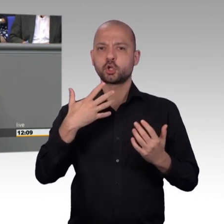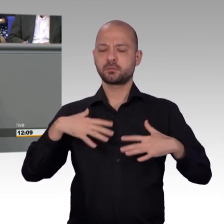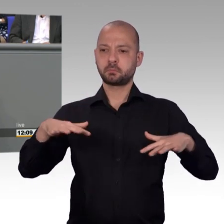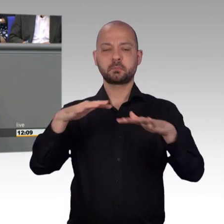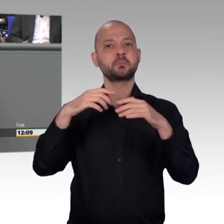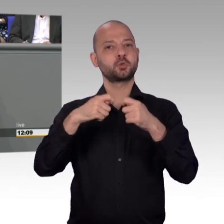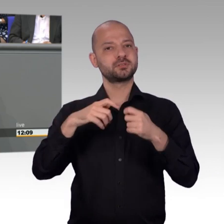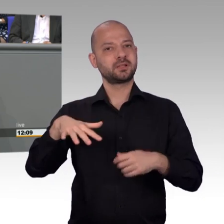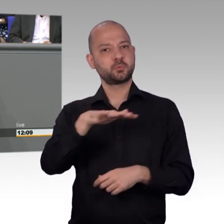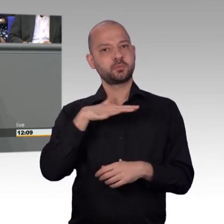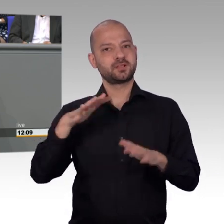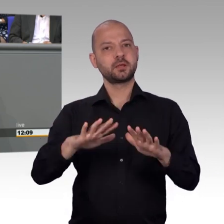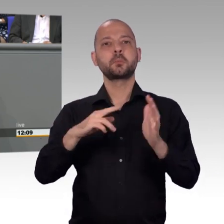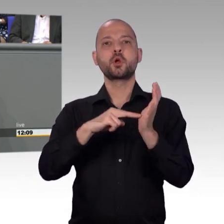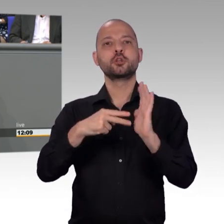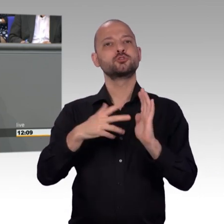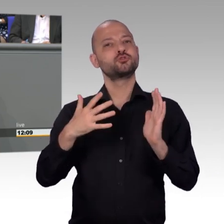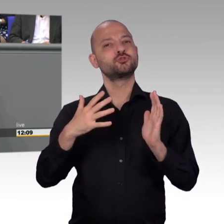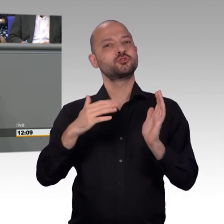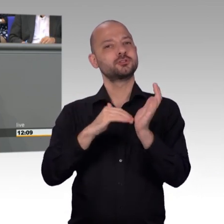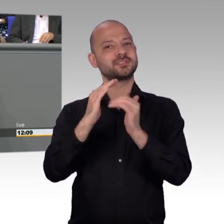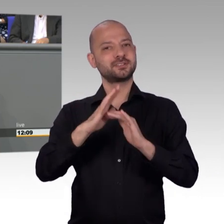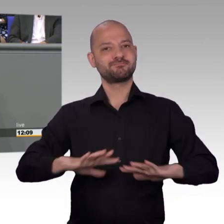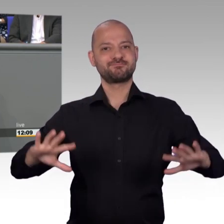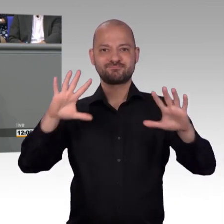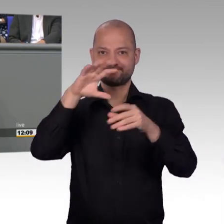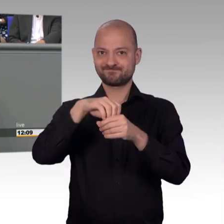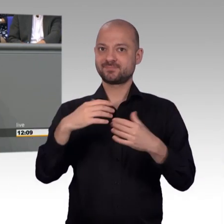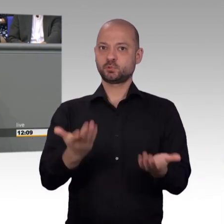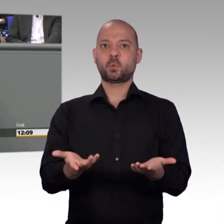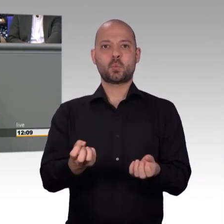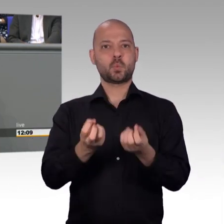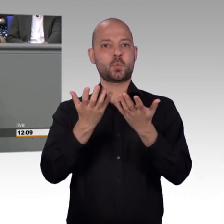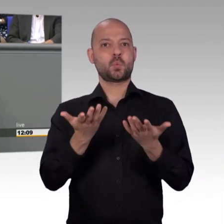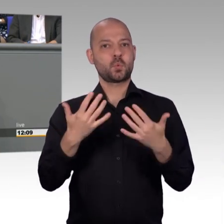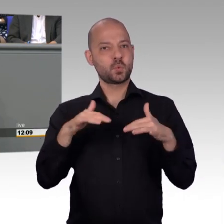auf so direkte Weise ihr Anliegen dort hintragen, wo Entscheidungen getroffen werden, nämlich hier in den Deutschen Bundestag.